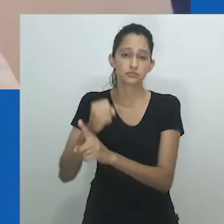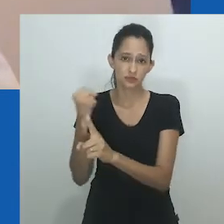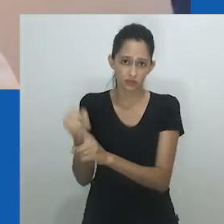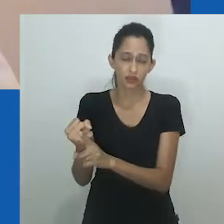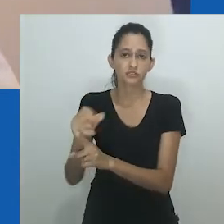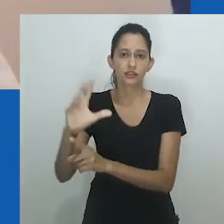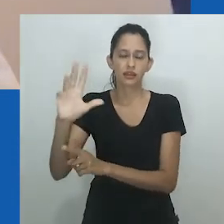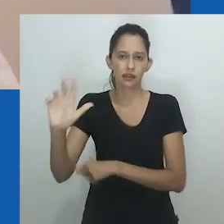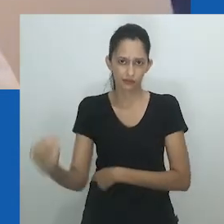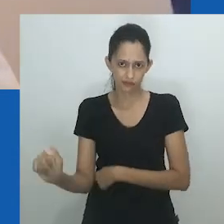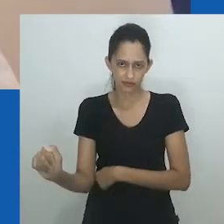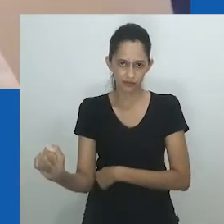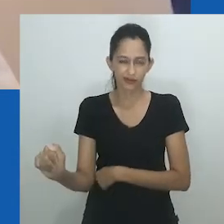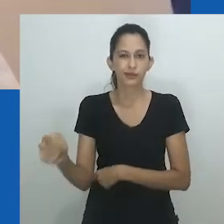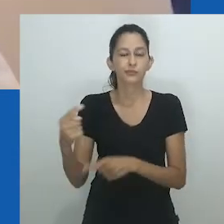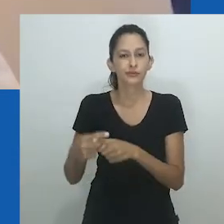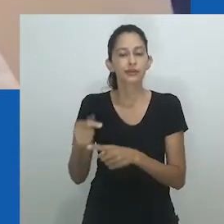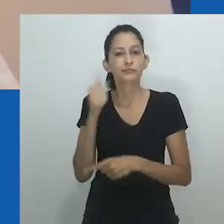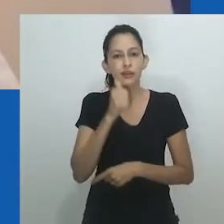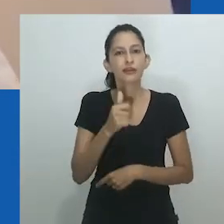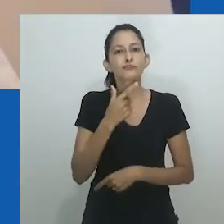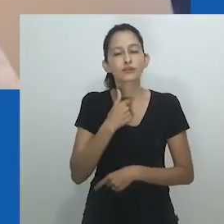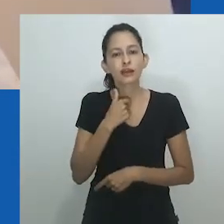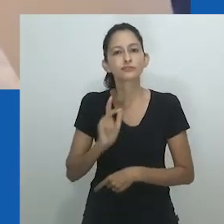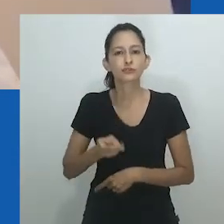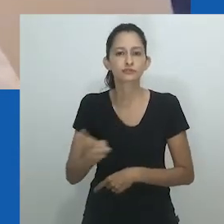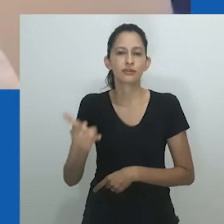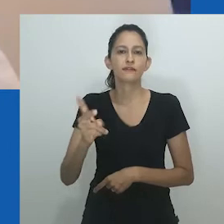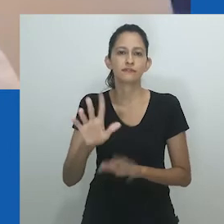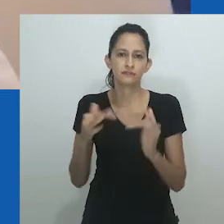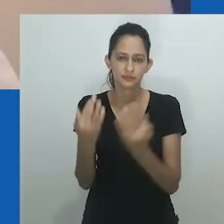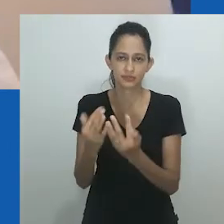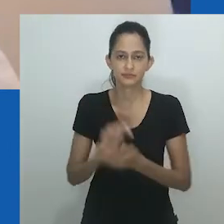ou para ganhar prestígio e respeito na sociedade casando-se com uma ‘nora’.